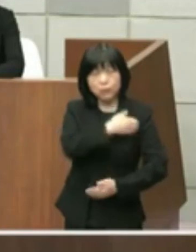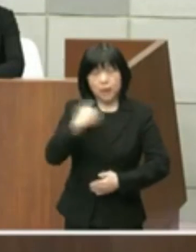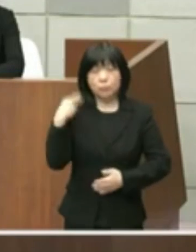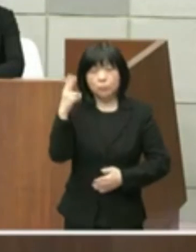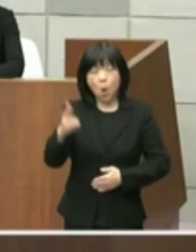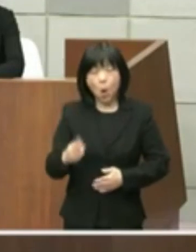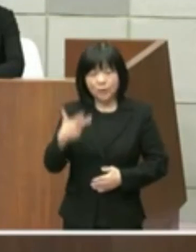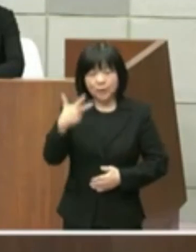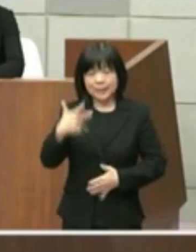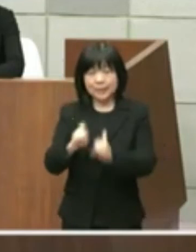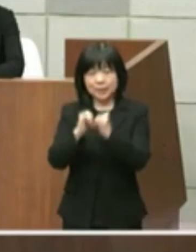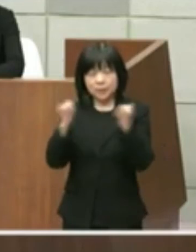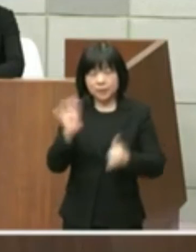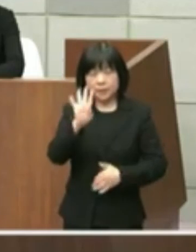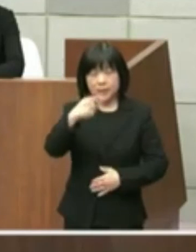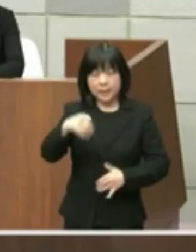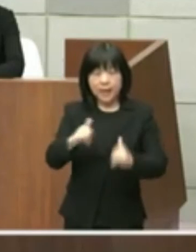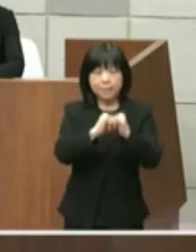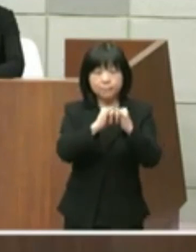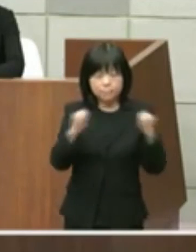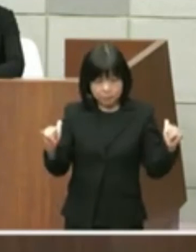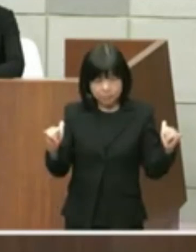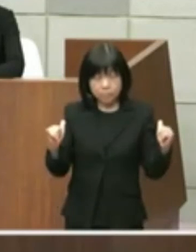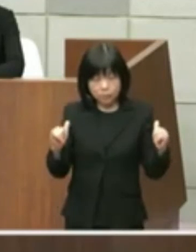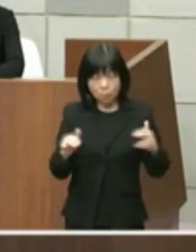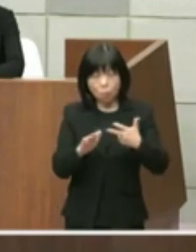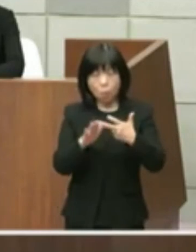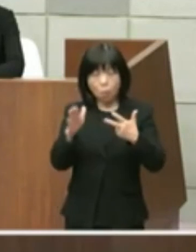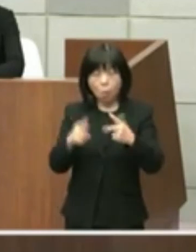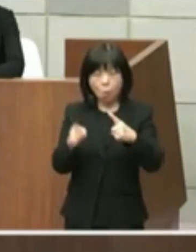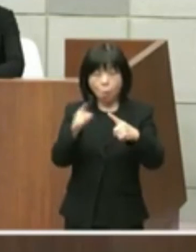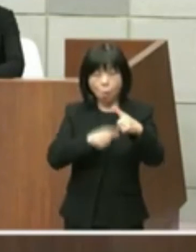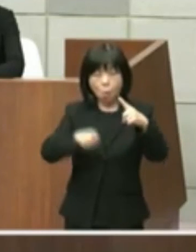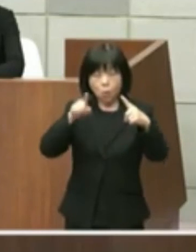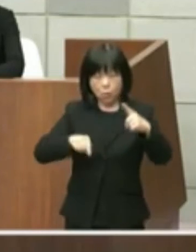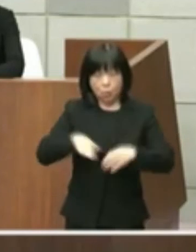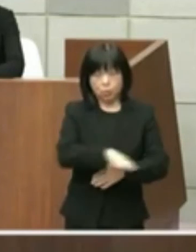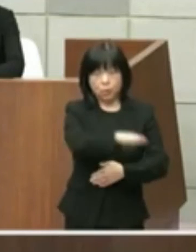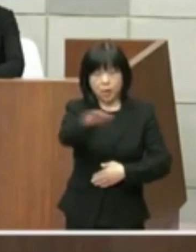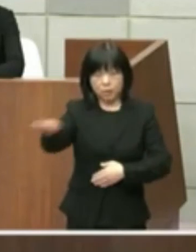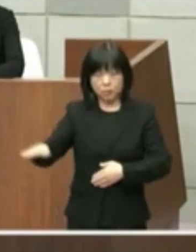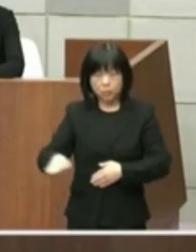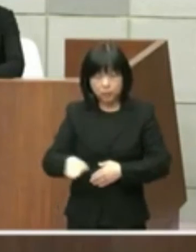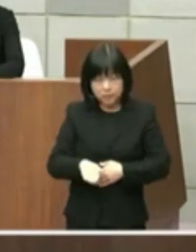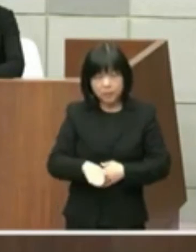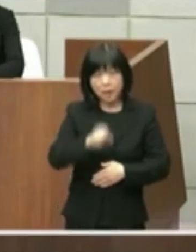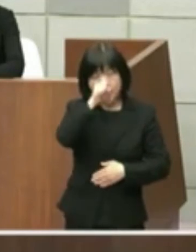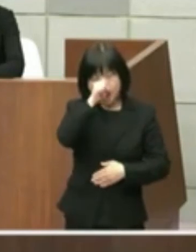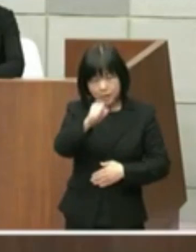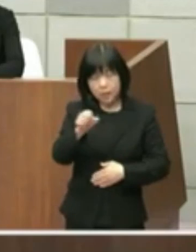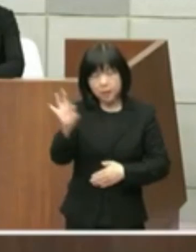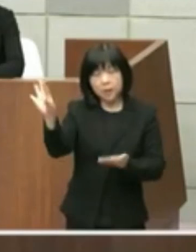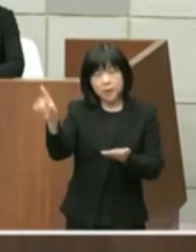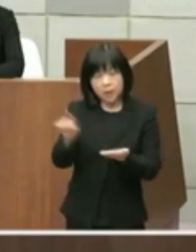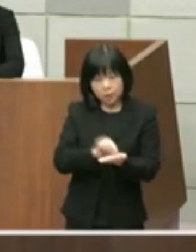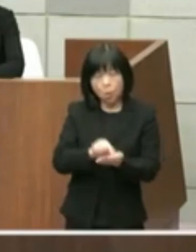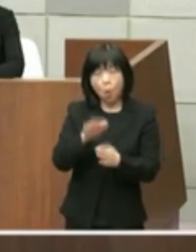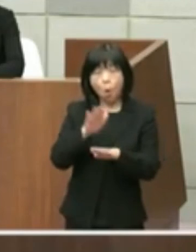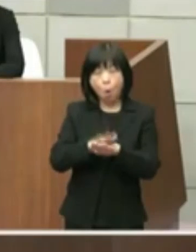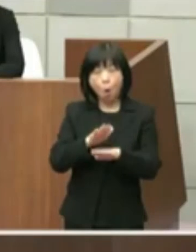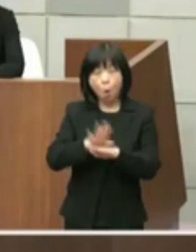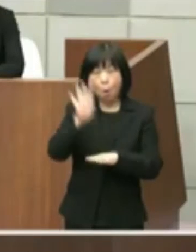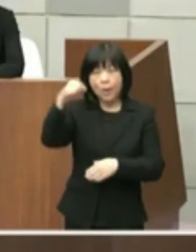貴重な公共空間としてより望ましい有効な 利活用に向けまして検討よく相談しながら